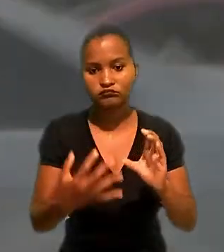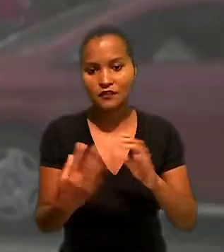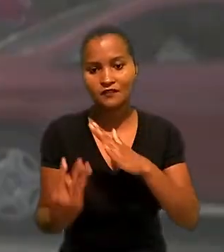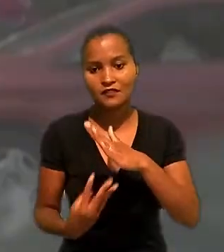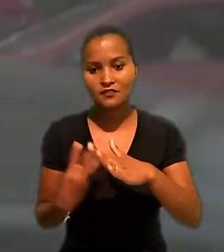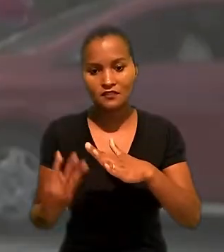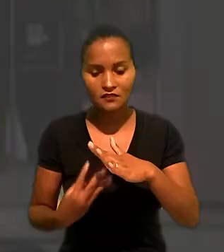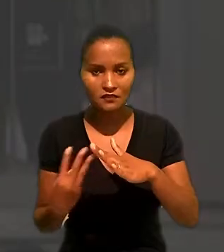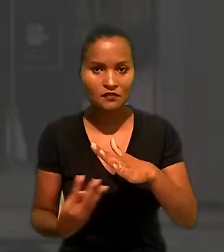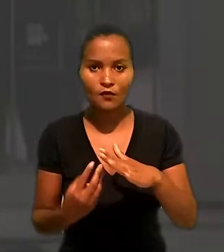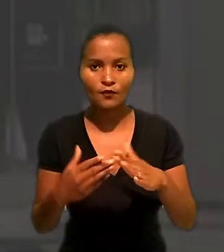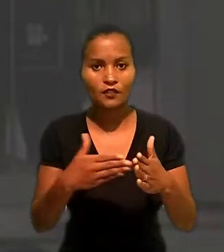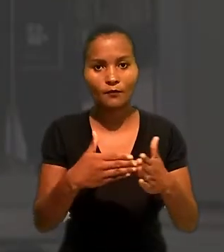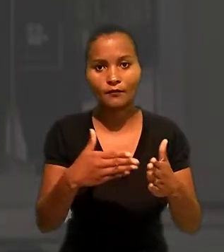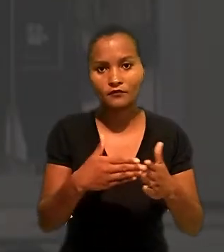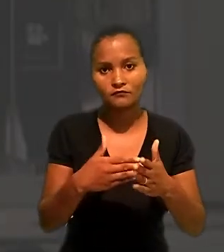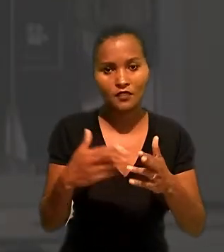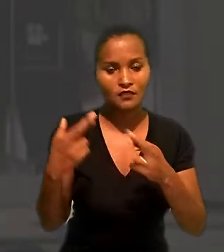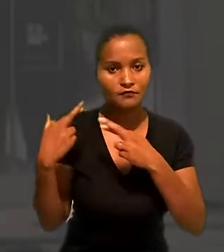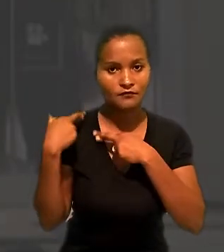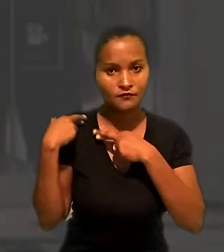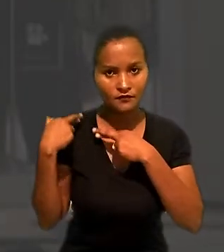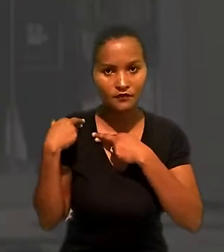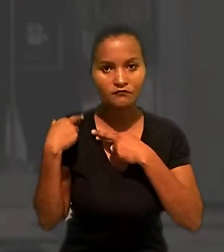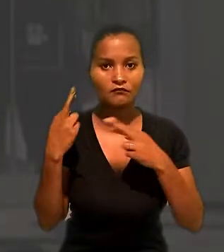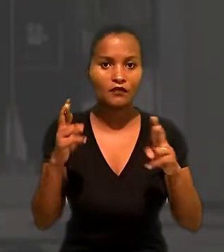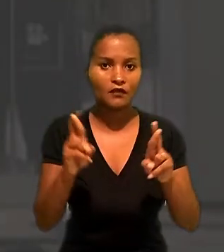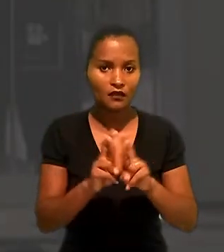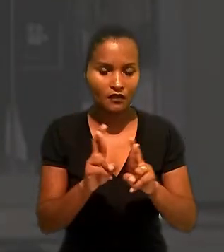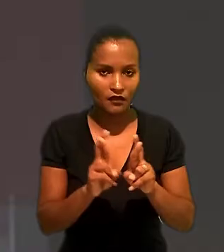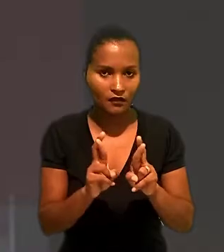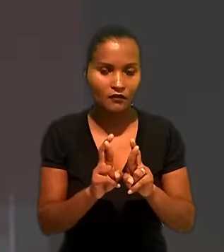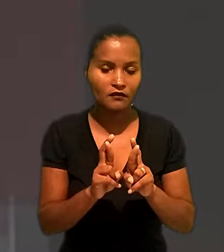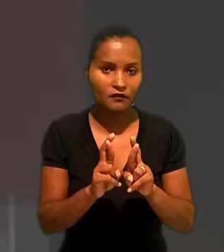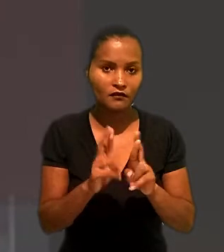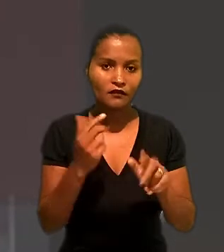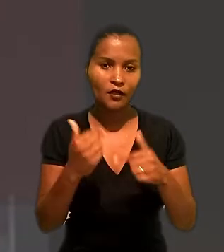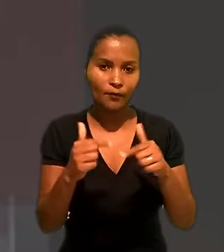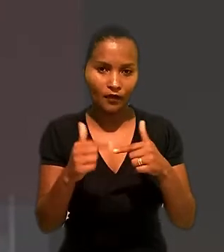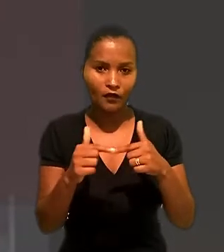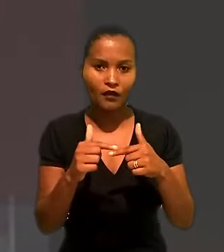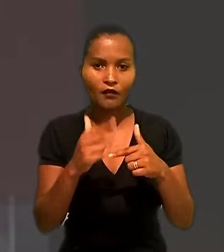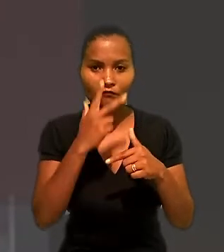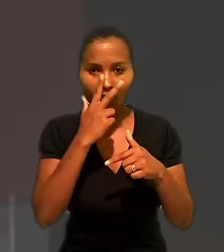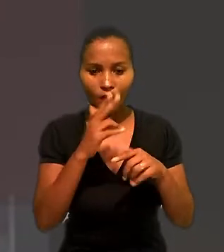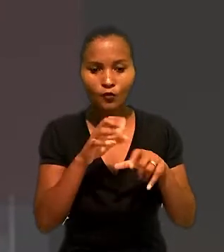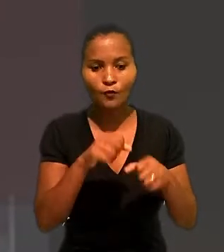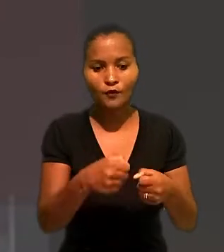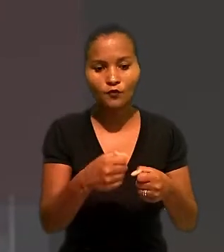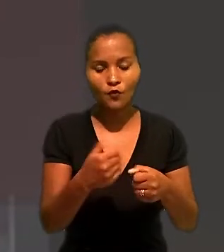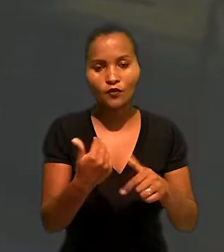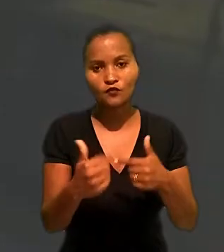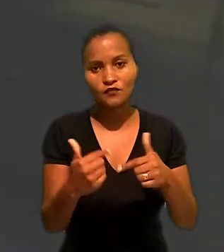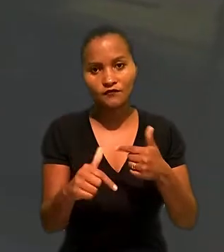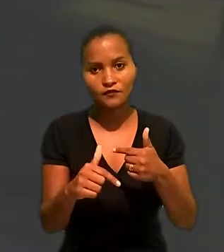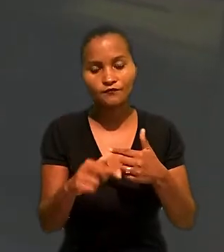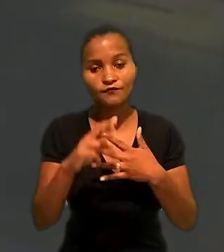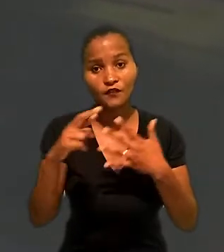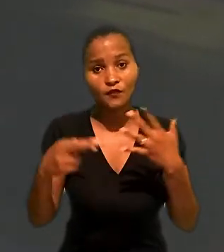a terceirização, nem impediria a responsabilização da Renner, que atuaria como tomadora do serviços. Em recurso